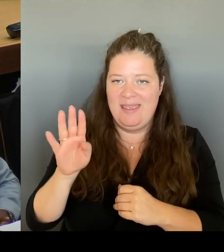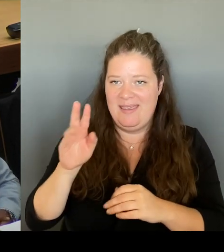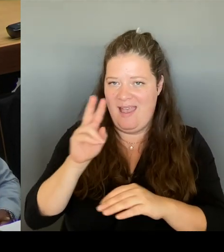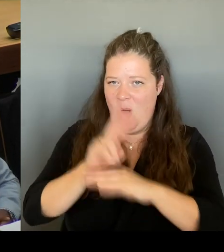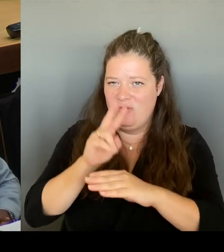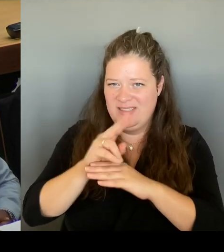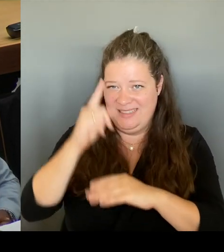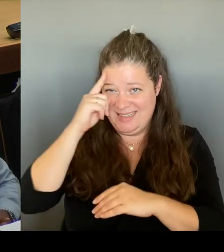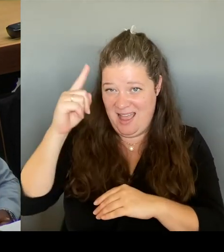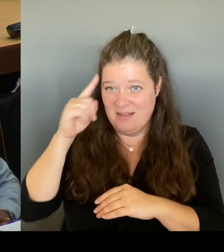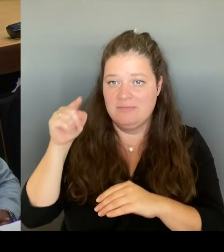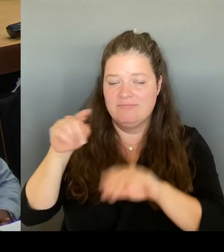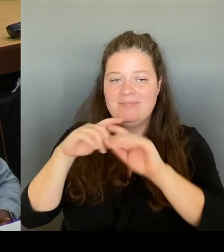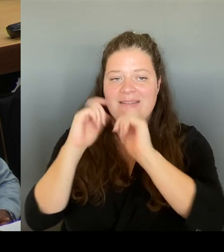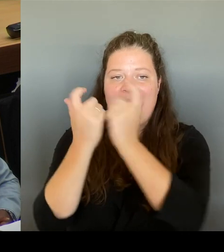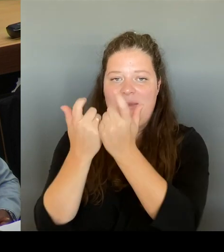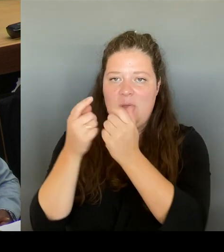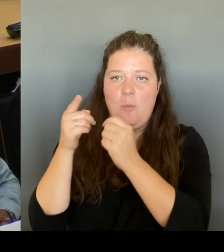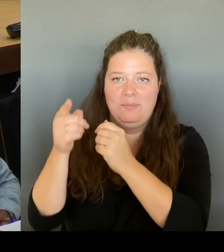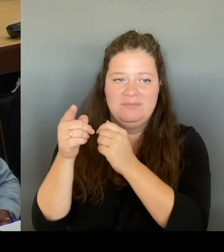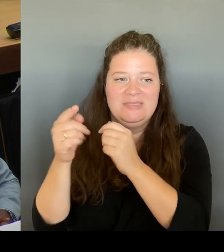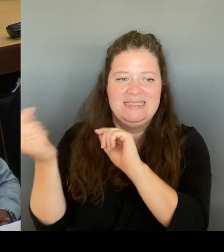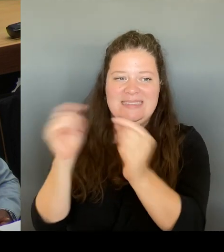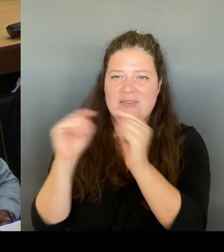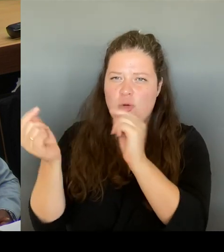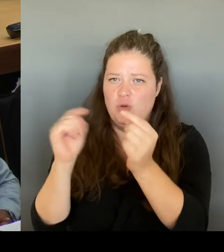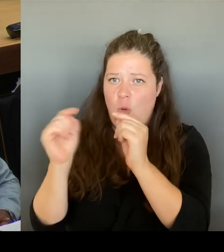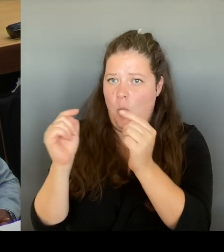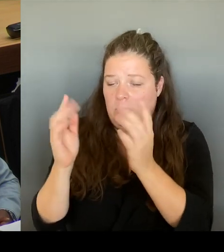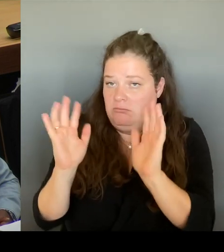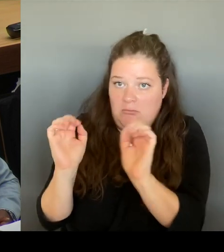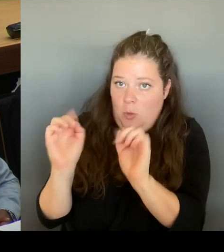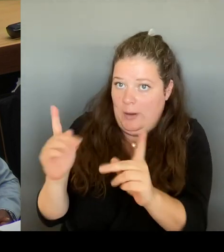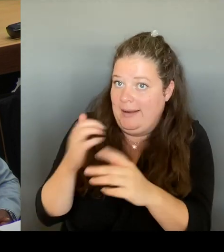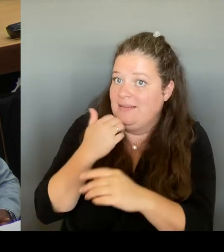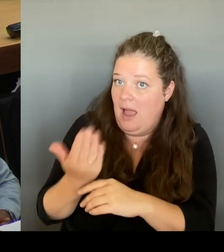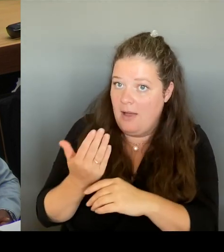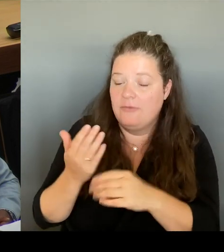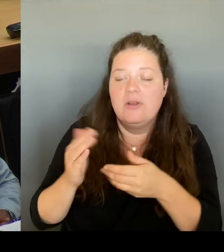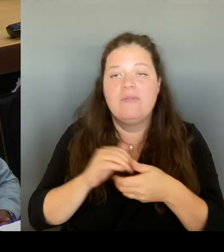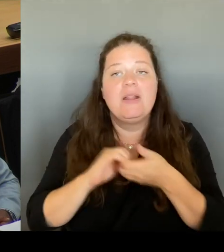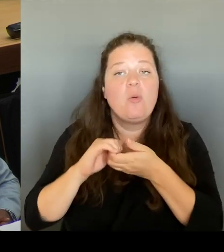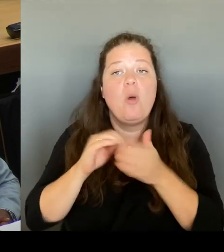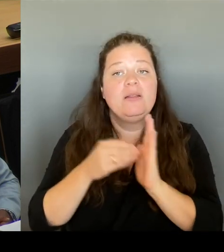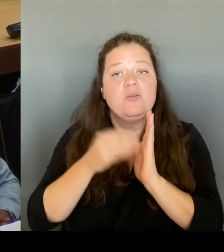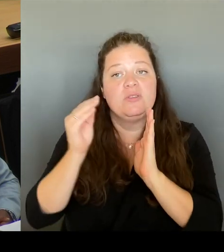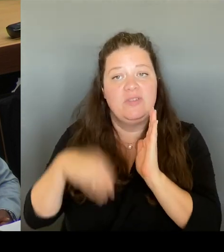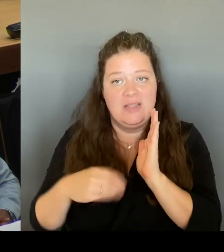im Koalitionsvertrag festschreiben wir wollen das Ganze unter dem Dach des VBB machen, dann gehört es sich, dass man die